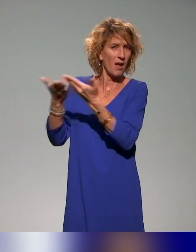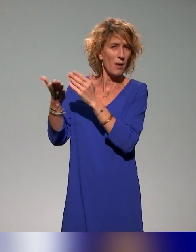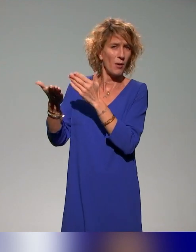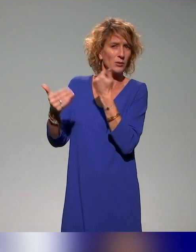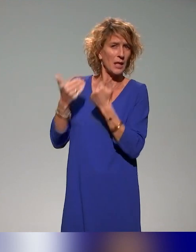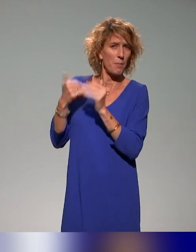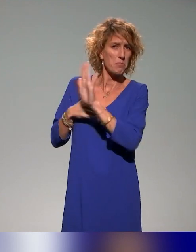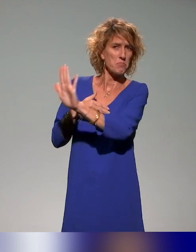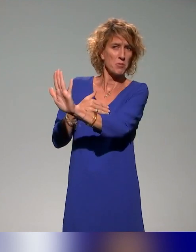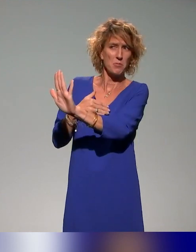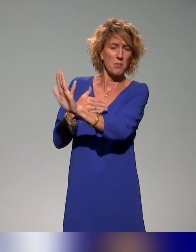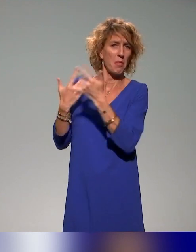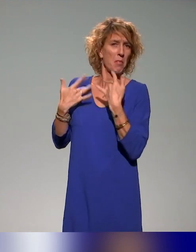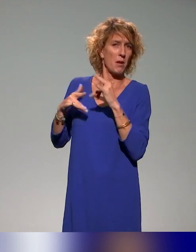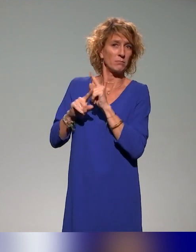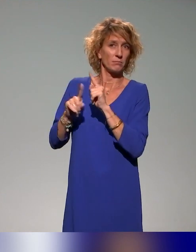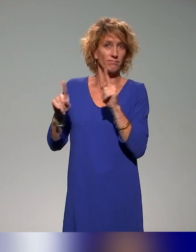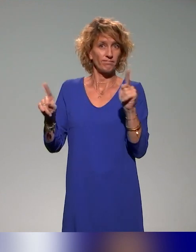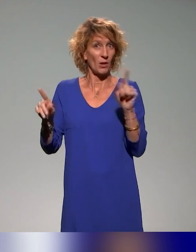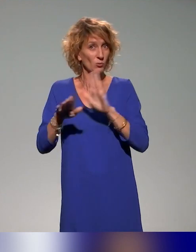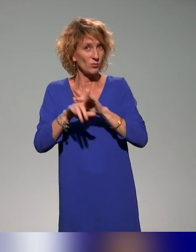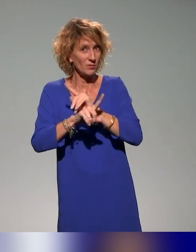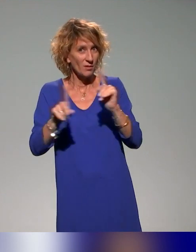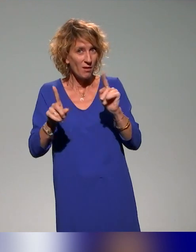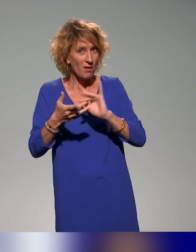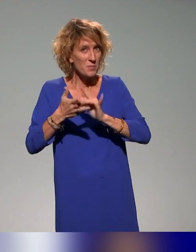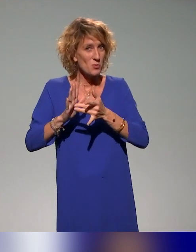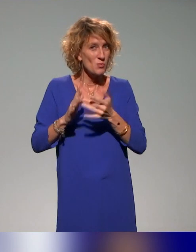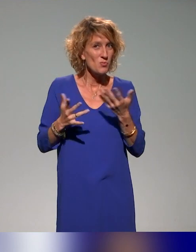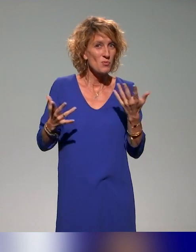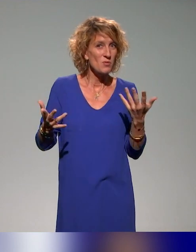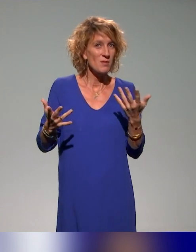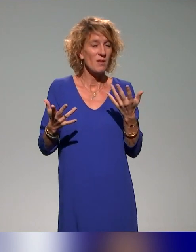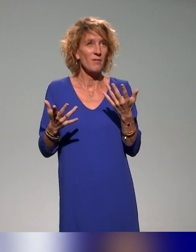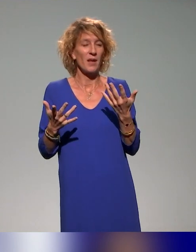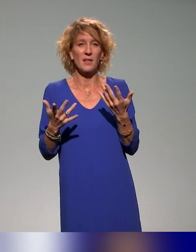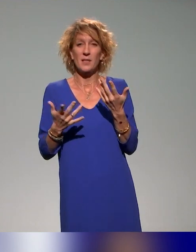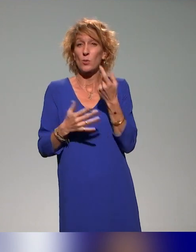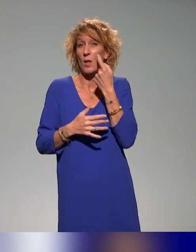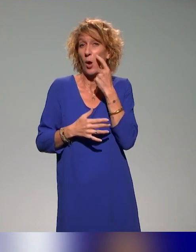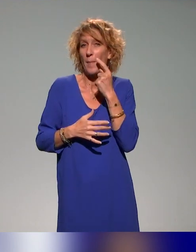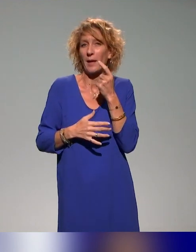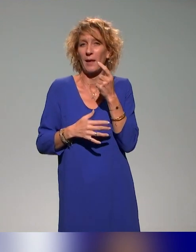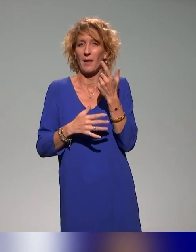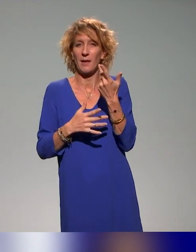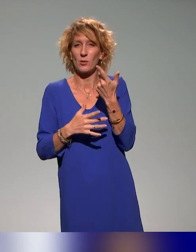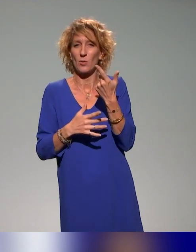Donc c'est vrai que l'idéal de toutes ces disciplines et je crois que c'est ce qu'a dit Benyoucef tout à l'heure, c'est de l'intégrer